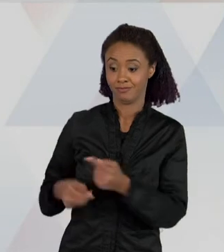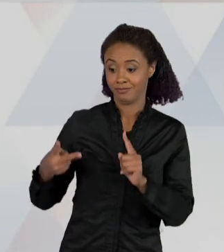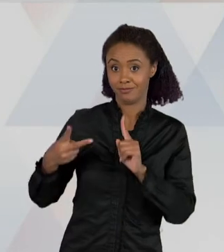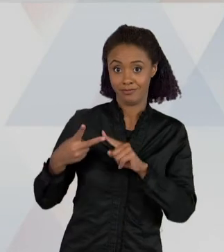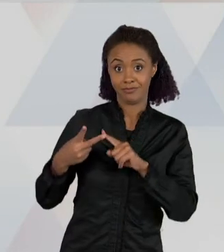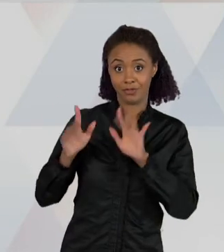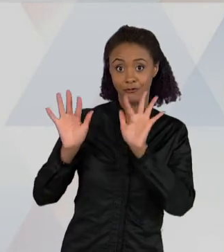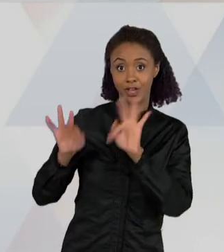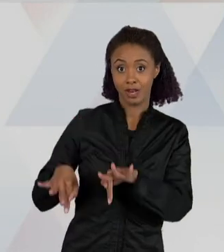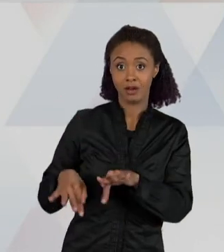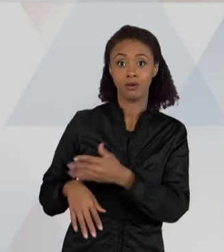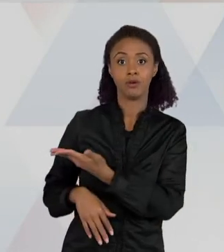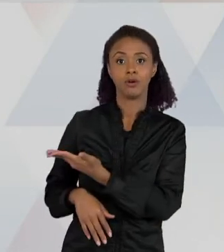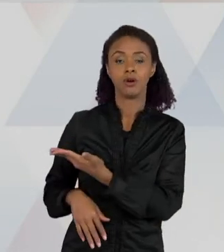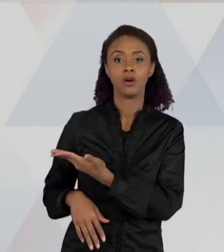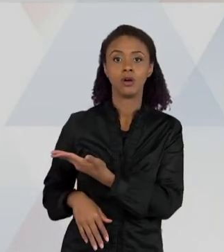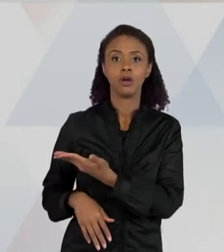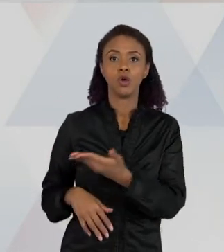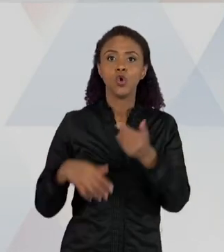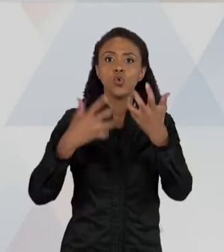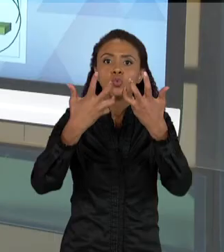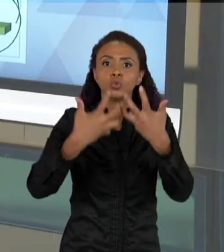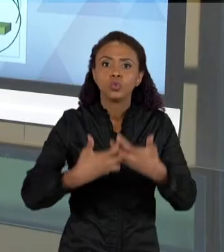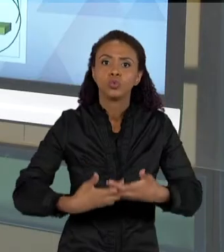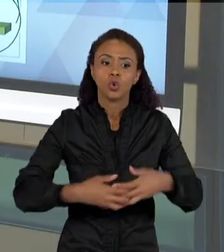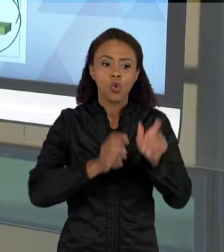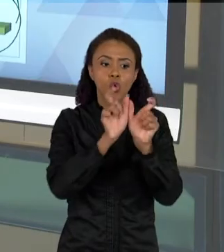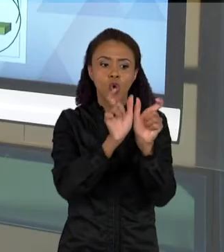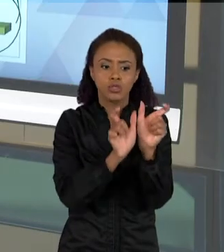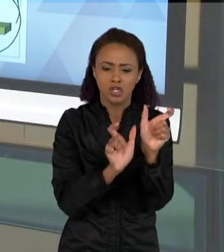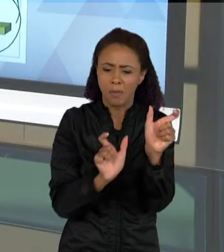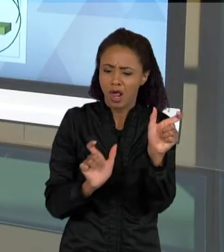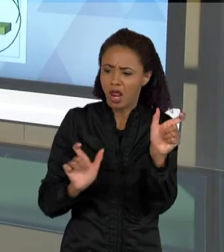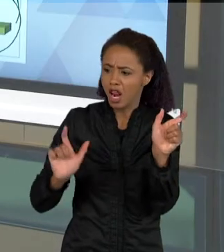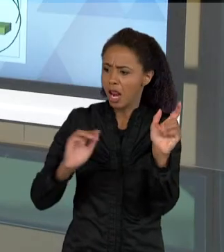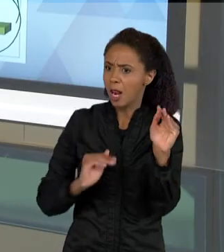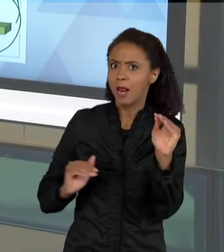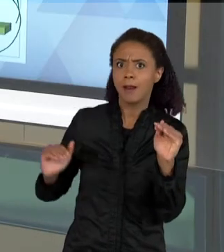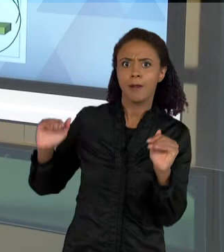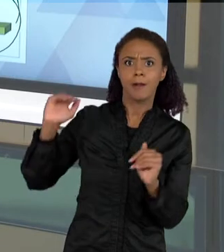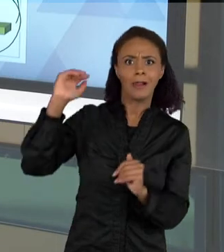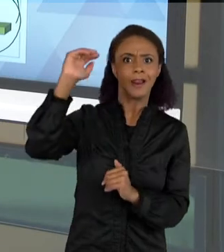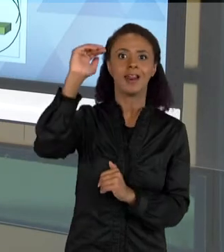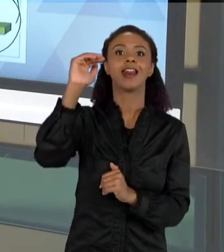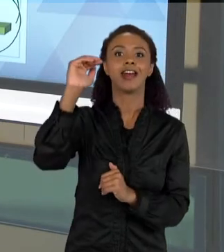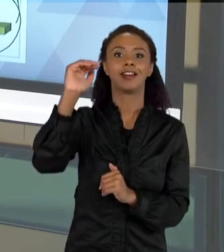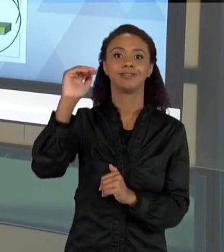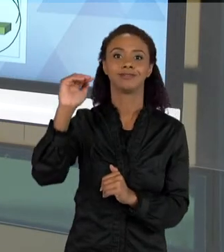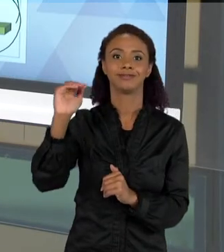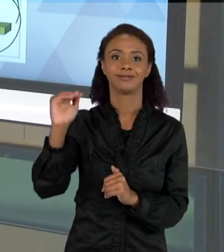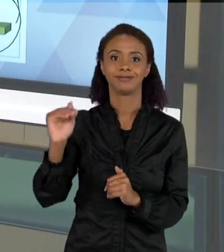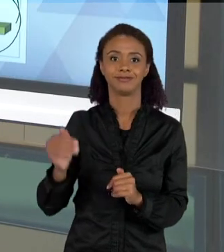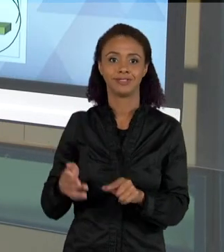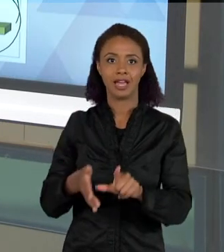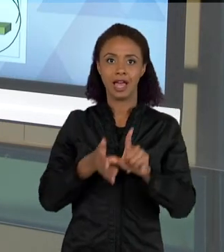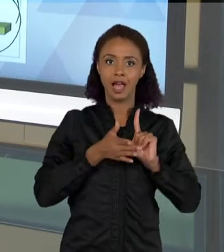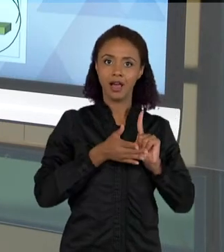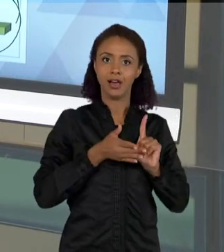COMPLEXIDADE DO CONCEITO NOS TEXTOS ESCRITOS, AUMENTA QUANDO COMPARADO NO COMEÇO DA ATIVIDADE, NÉ?